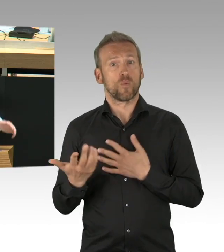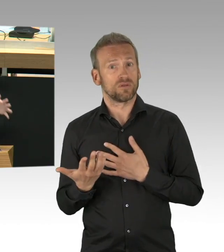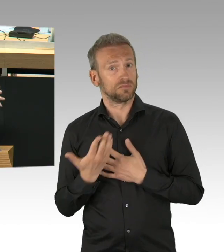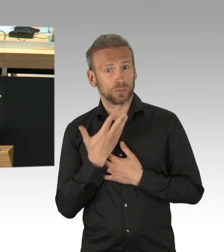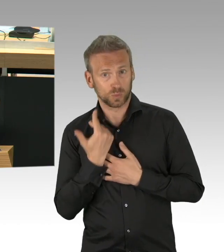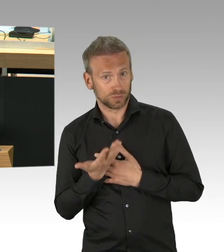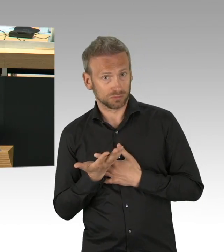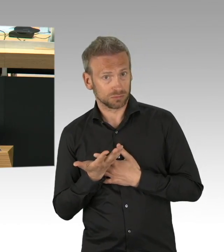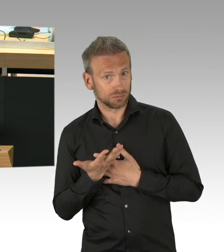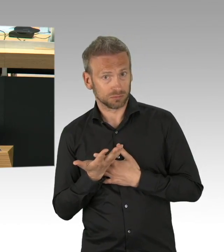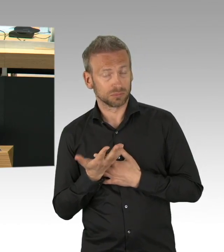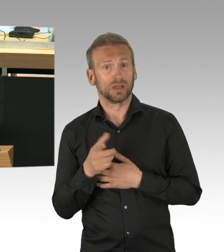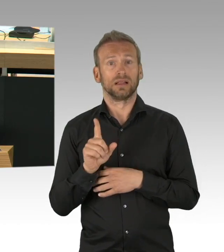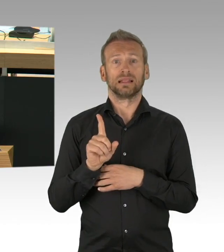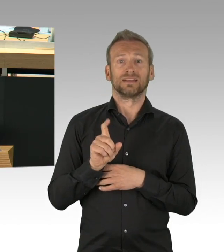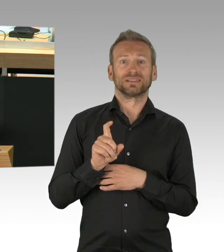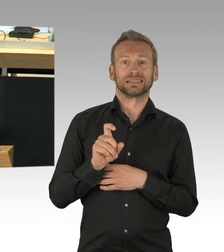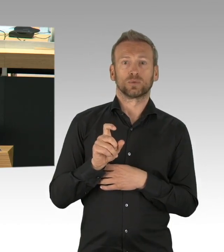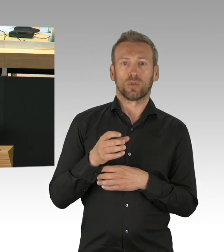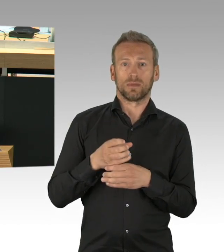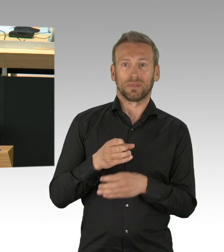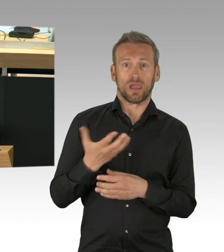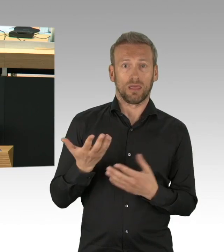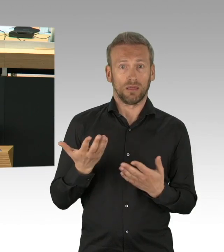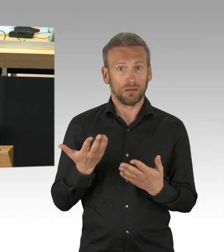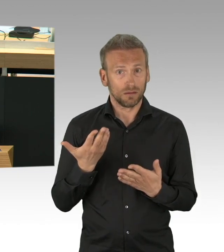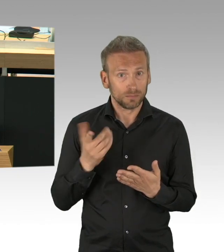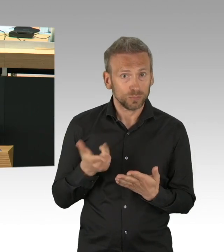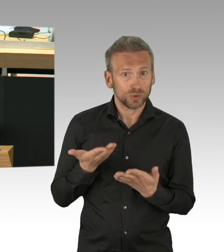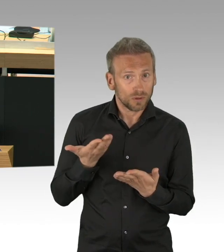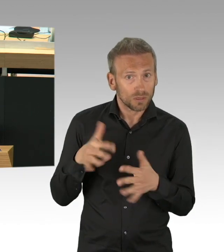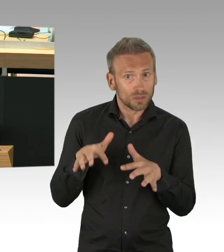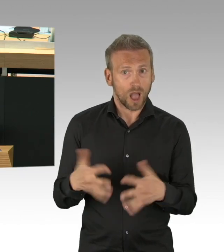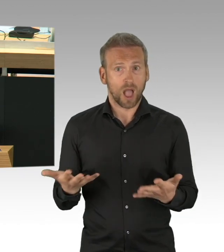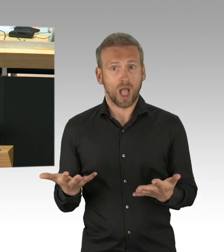Im Gegensatz dazu, die die fliegen, es fliegen noch einige, (Zwischenrufe)